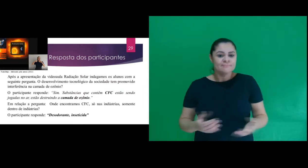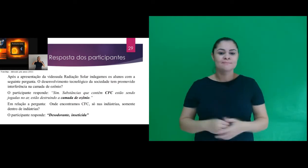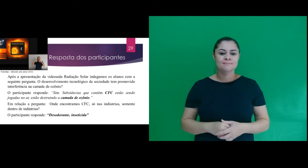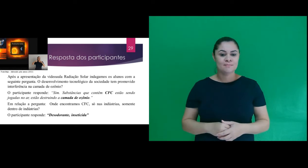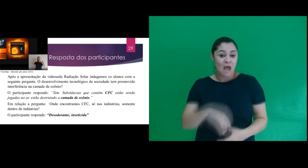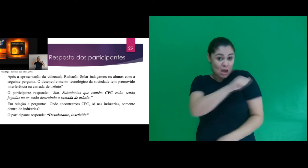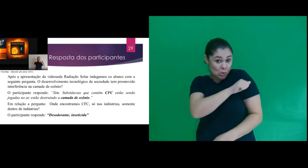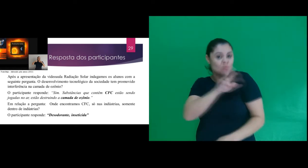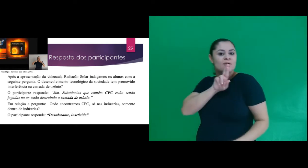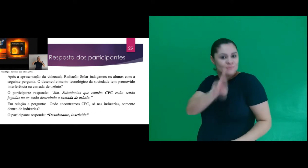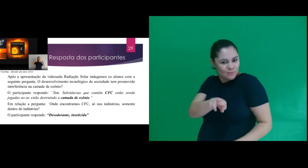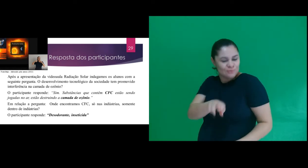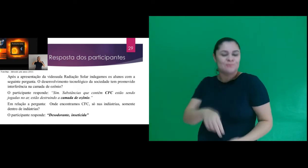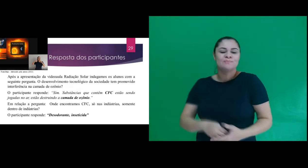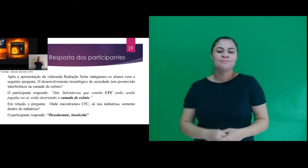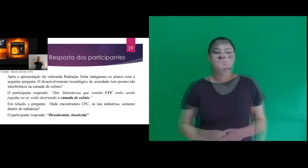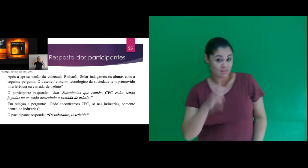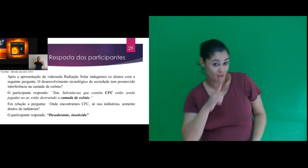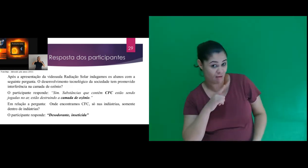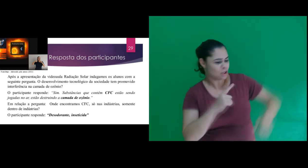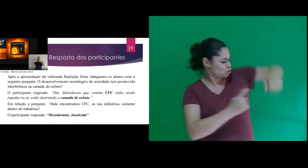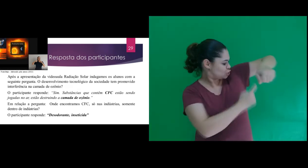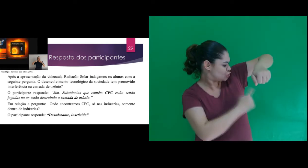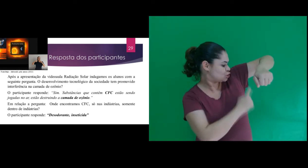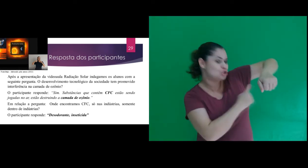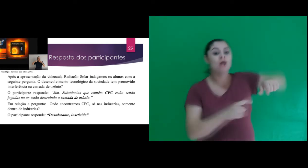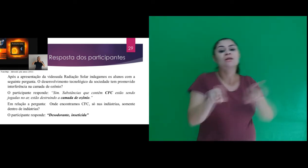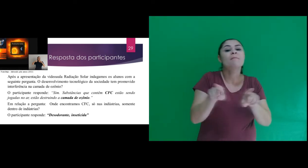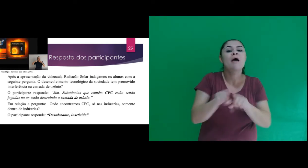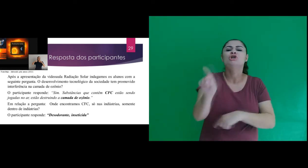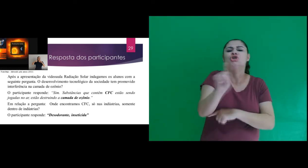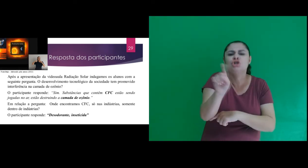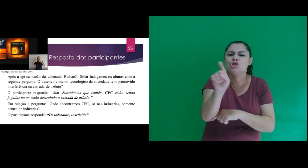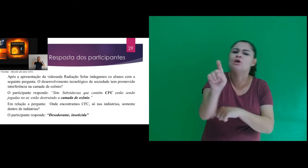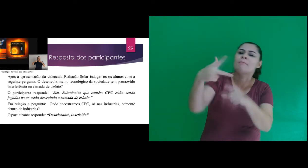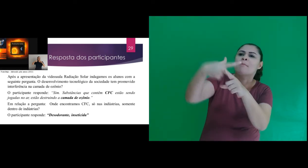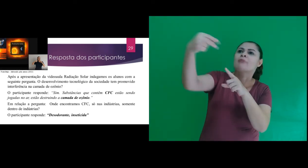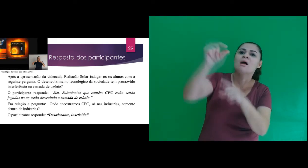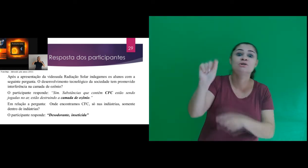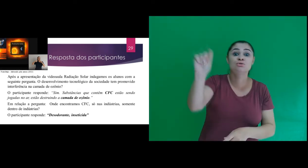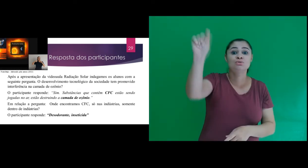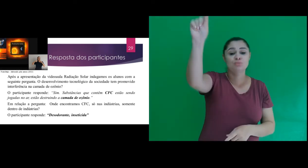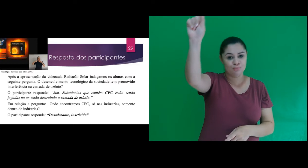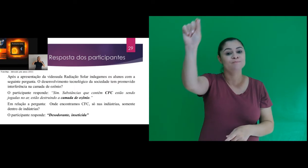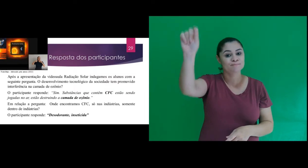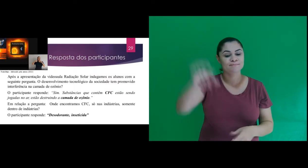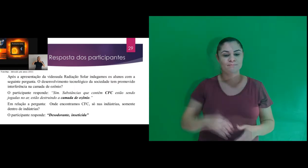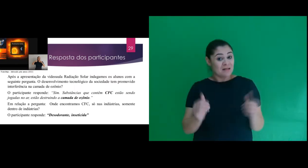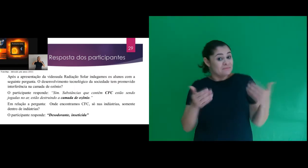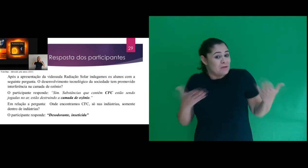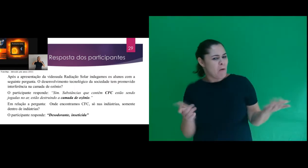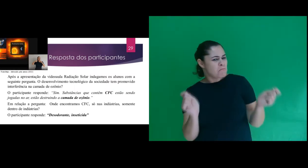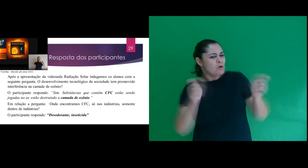dentro de indústrias? O participante responde: “Desodorante, inseticida” Assim, foi possível